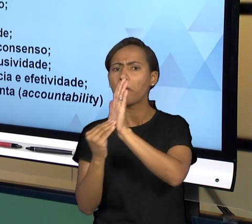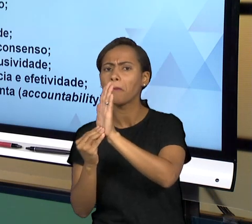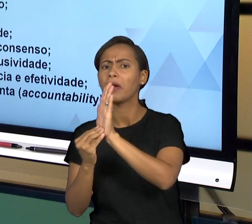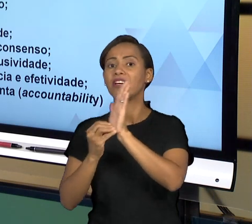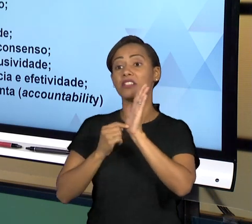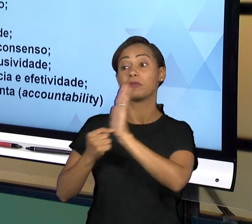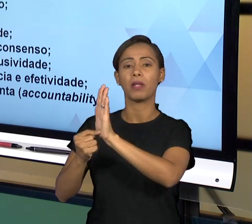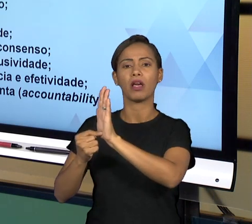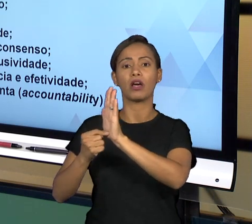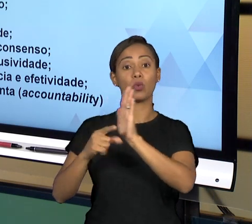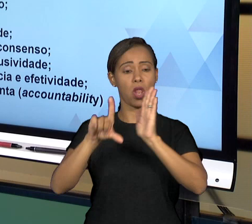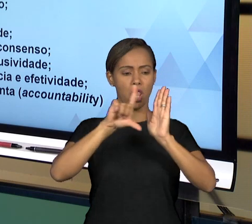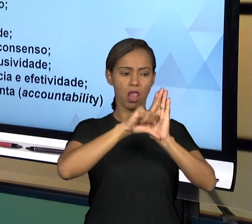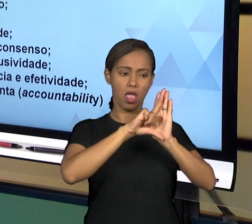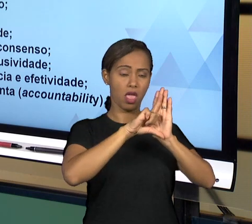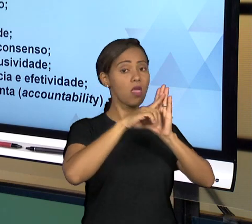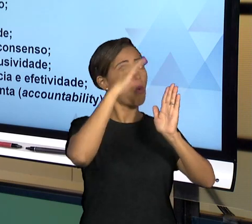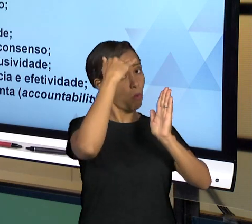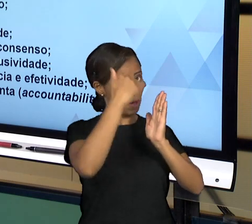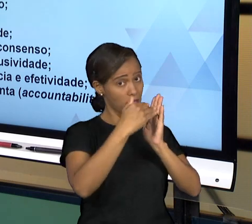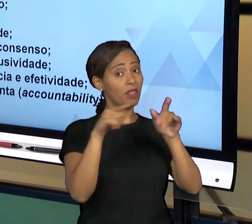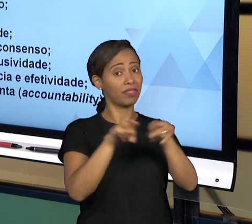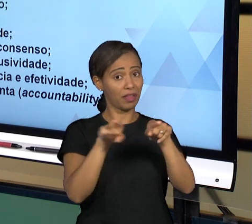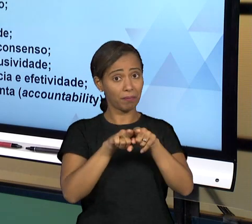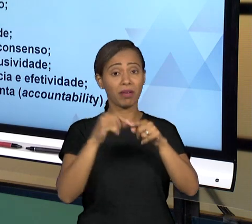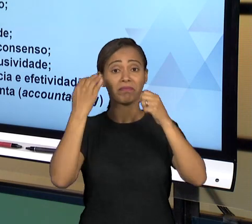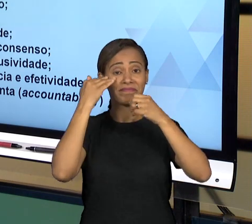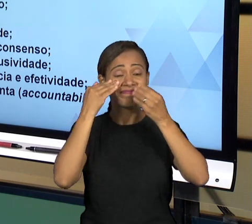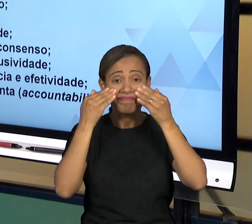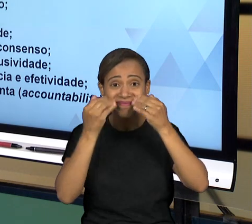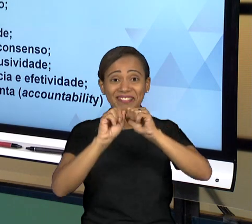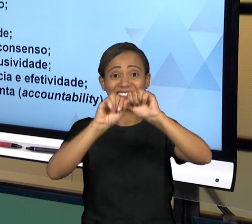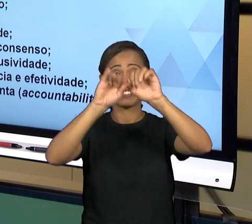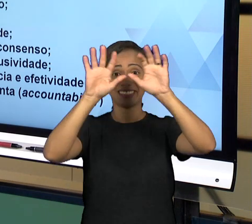TRANSPARENTE. ESTES PRINCÍPIOS DE MANEIRA GERAL VÃO LEVAR O QUE A GENTE CHAMA DE BOA GOVERNANÇA,